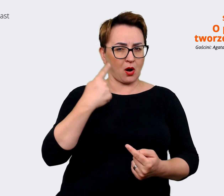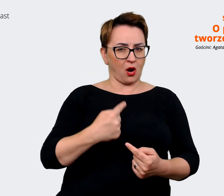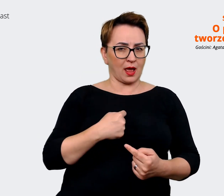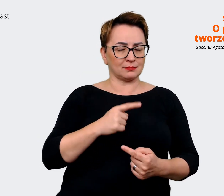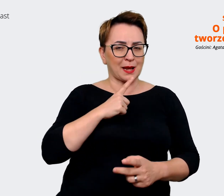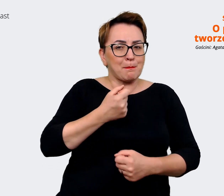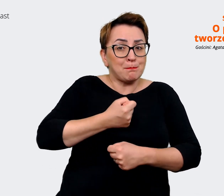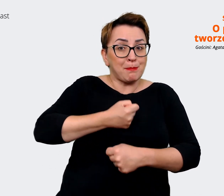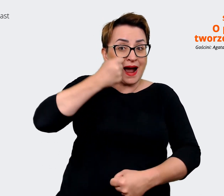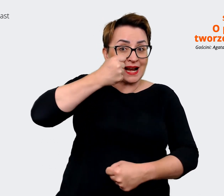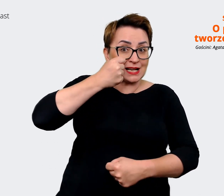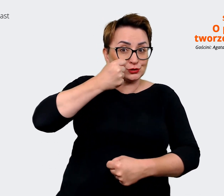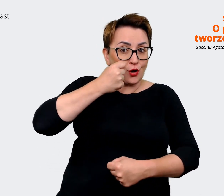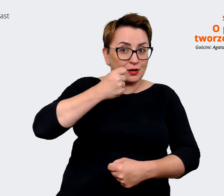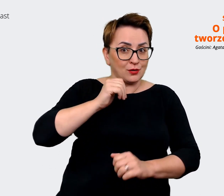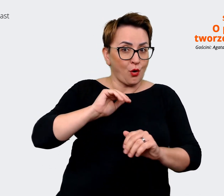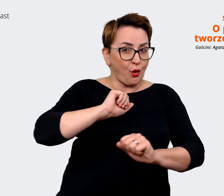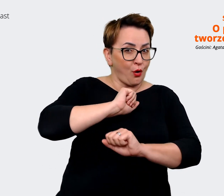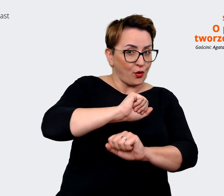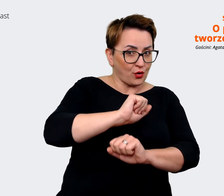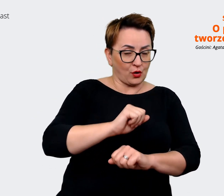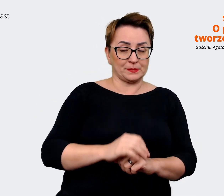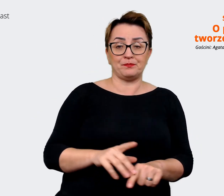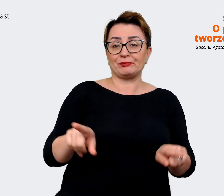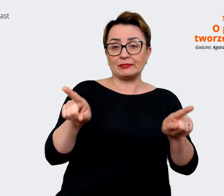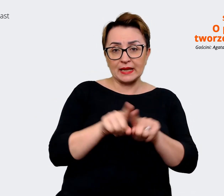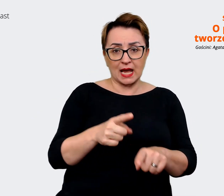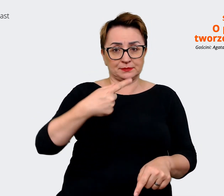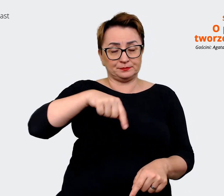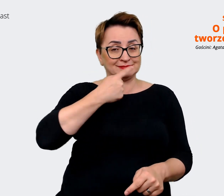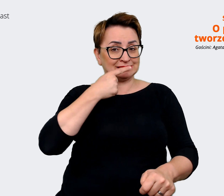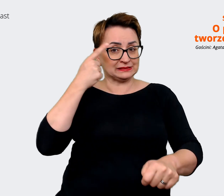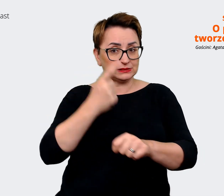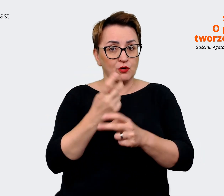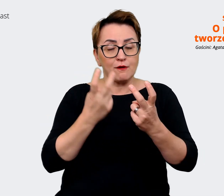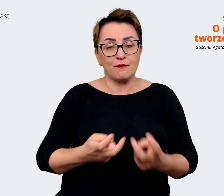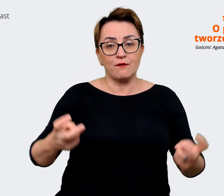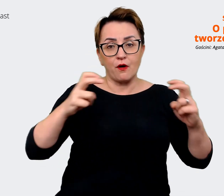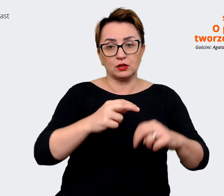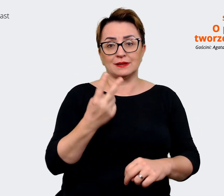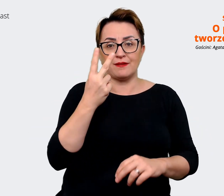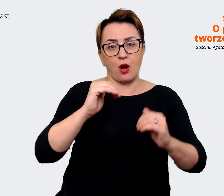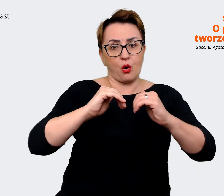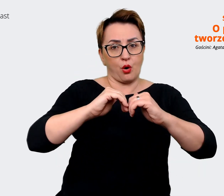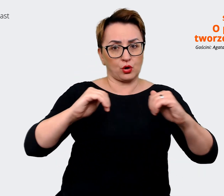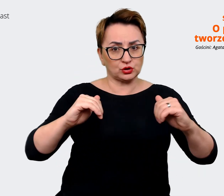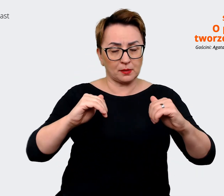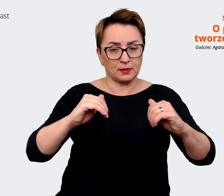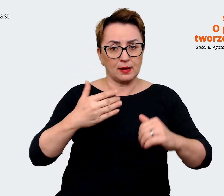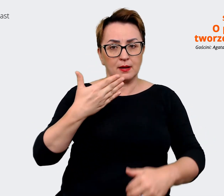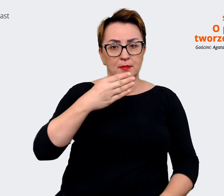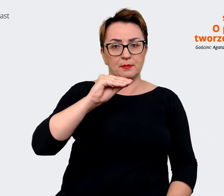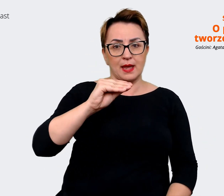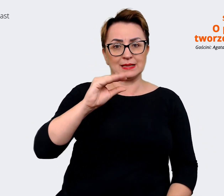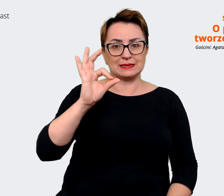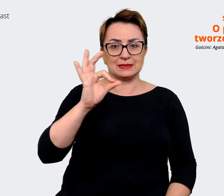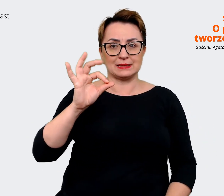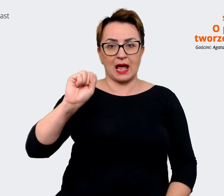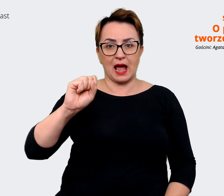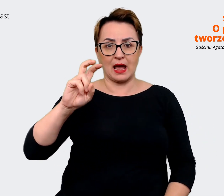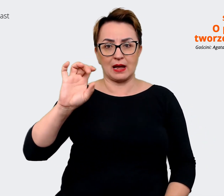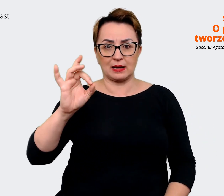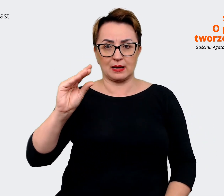Oprócz tego zdecydowaliśmy się stworzyć dwa oddzielne message house. Jeden dla grupy Allegro,